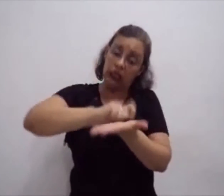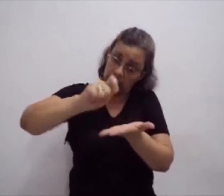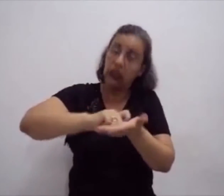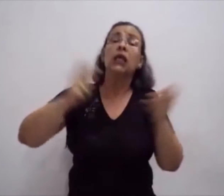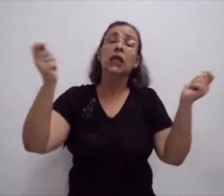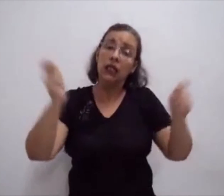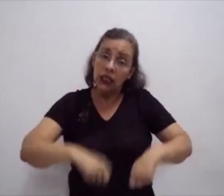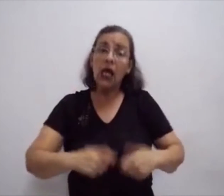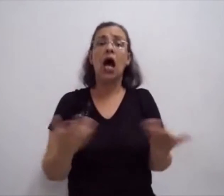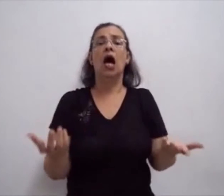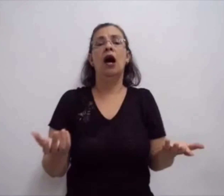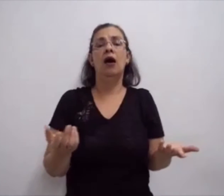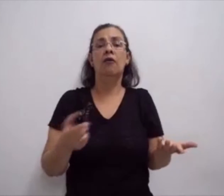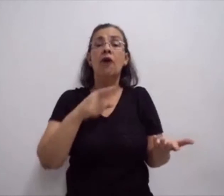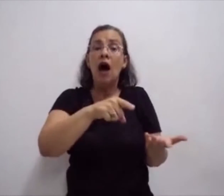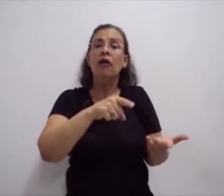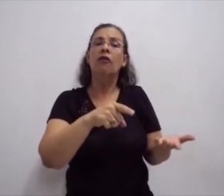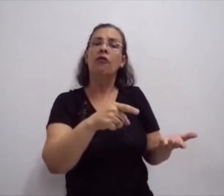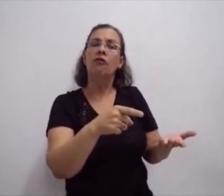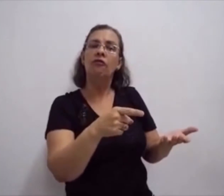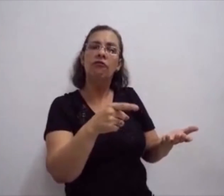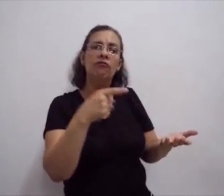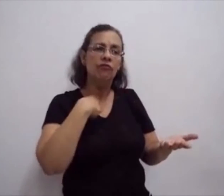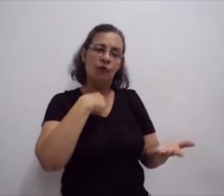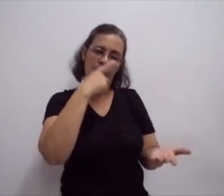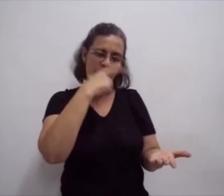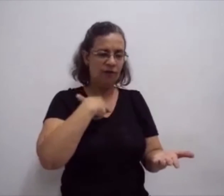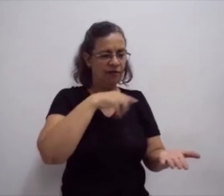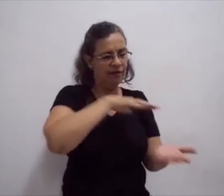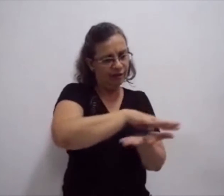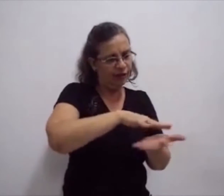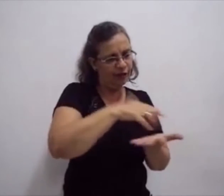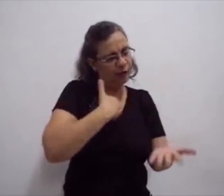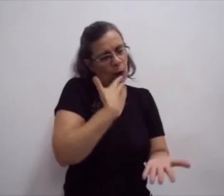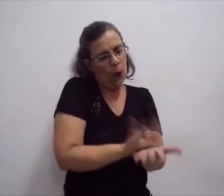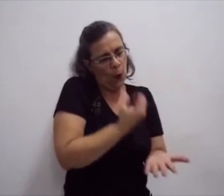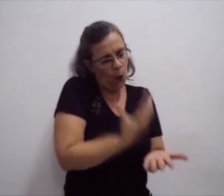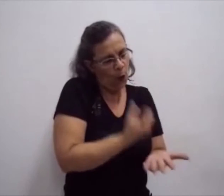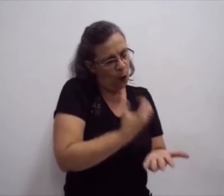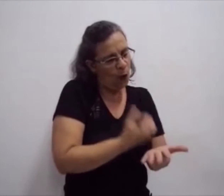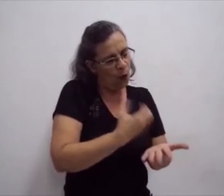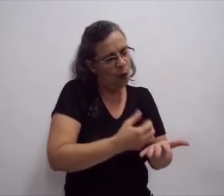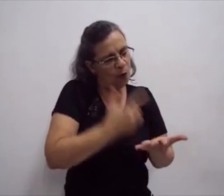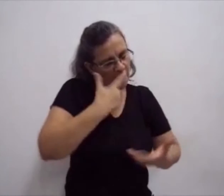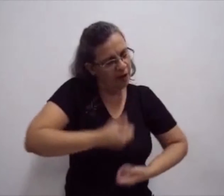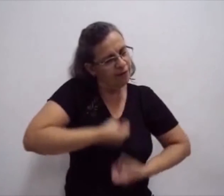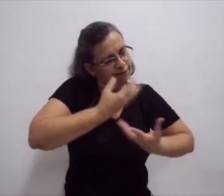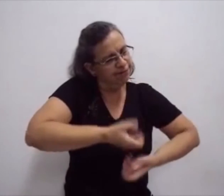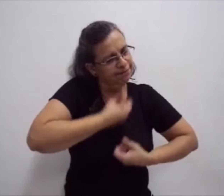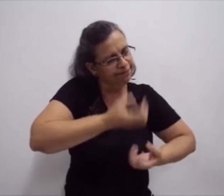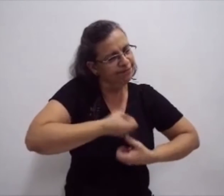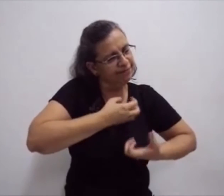A escrita da língua de sinais, ela permite ao surdo colocar no papel tudo o que ele sente.